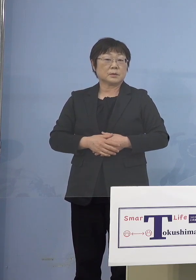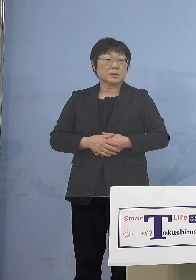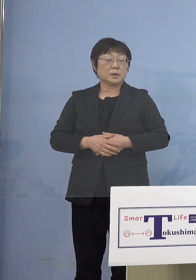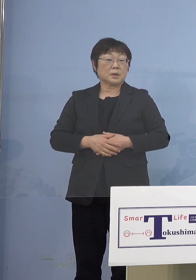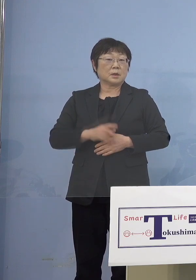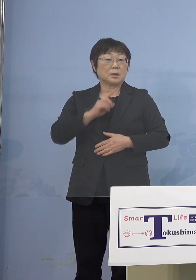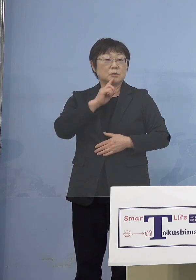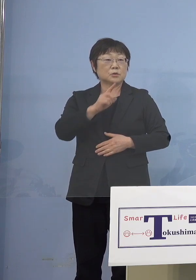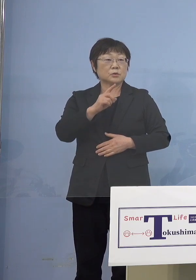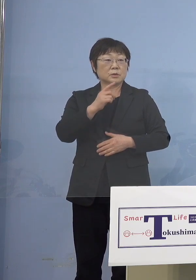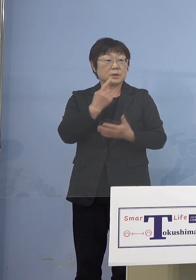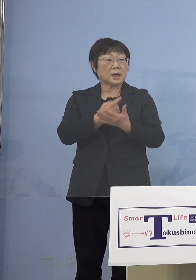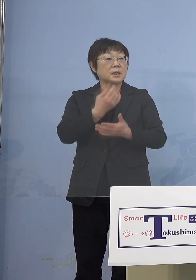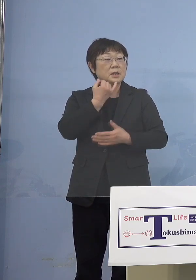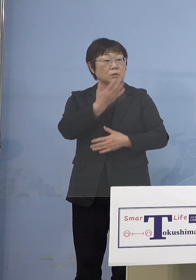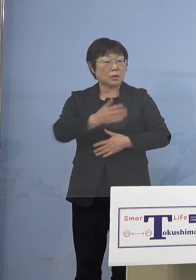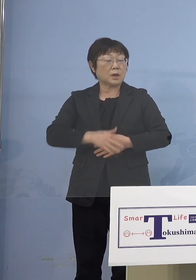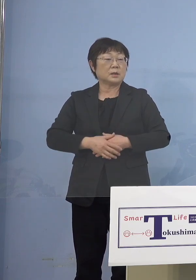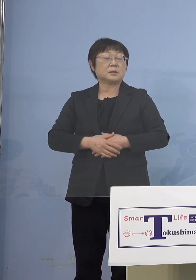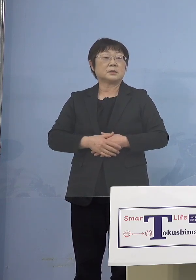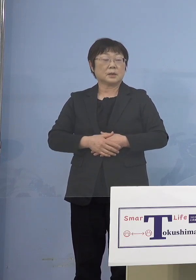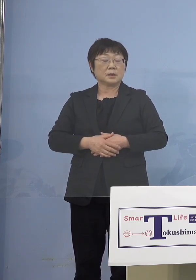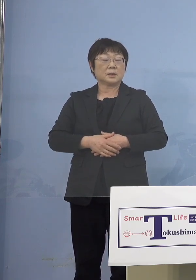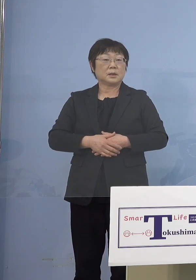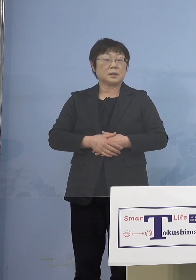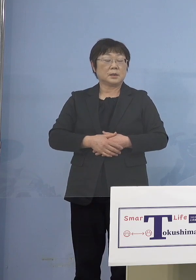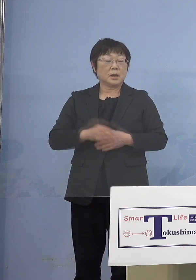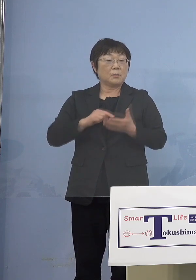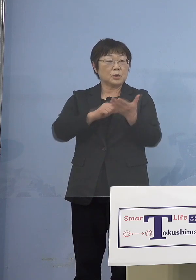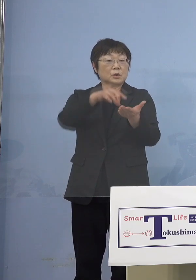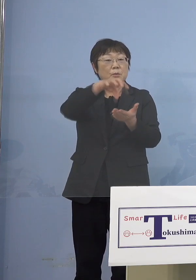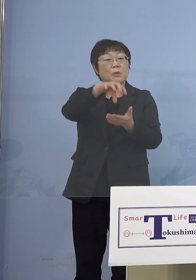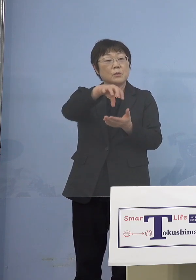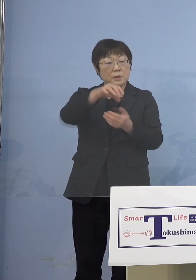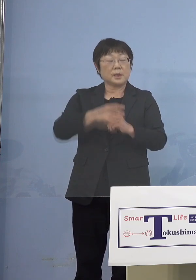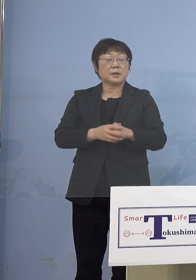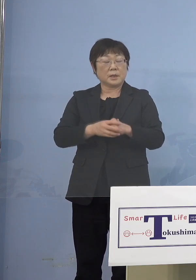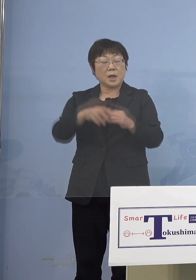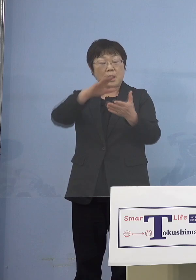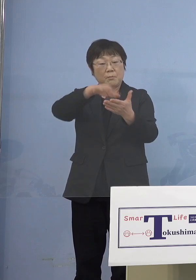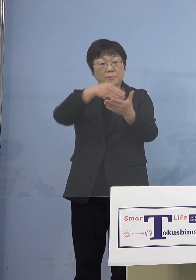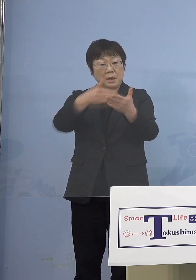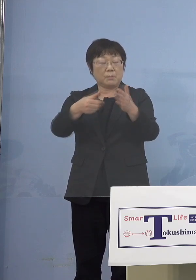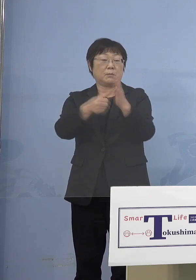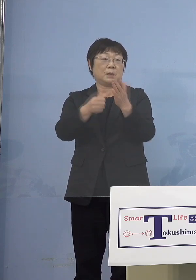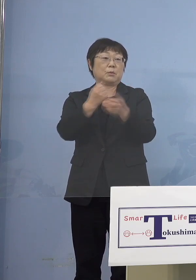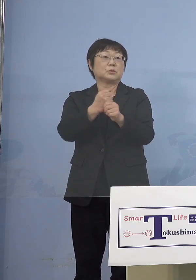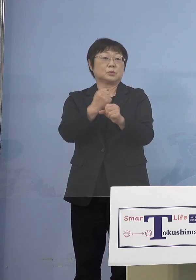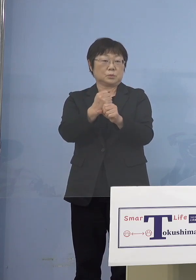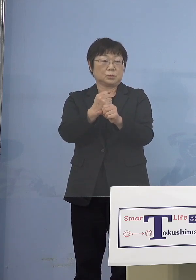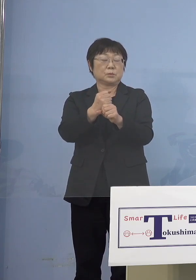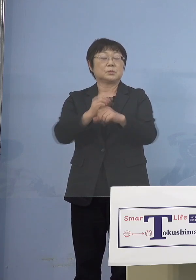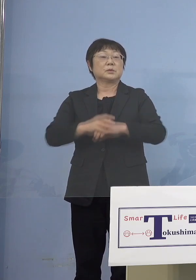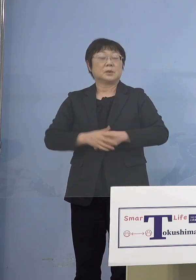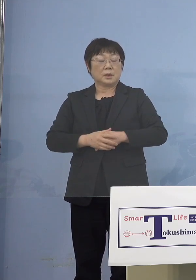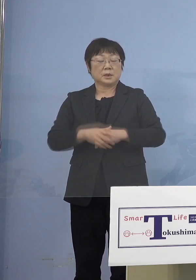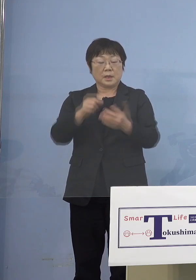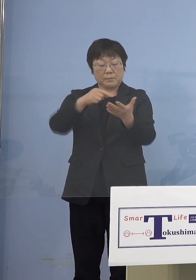（知事） ええ、園の方はそれを名簿化しますので 我々は名簿をいただいて それによってチェックする